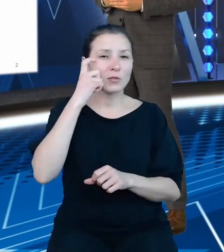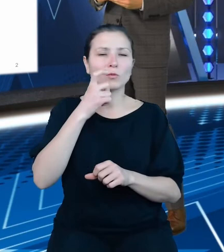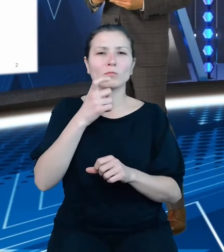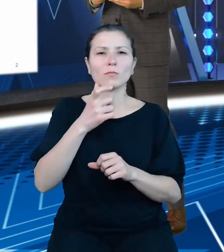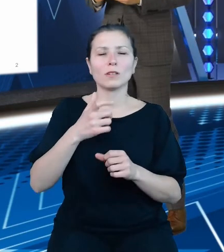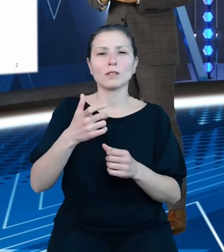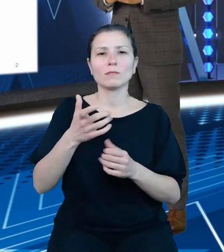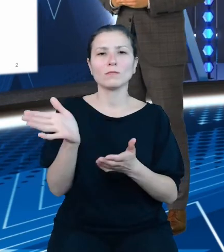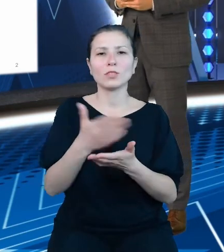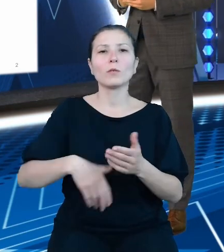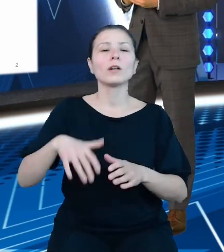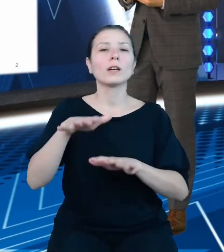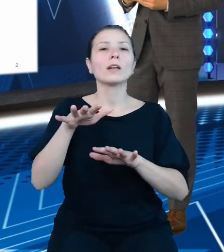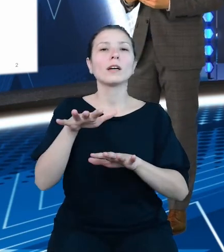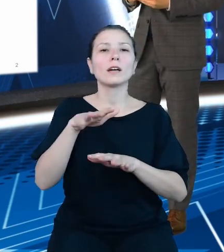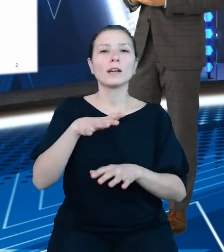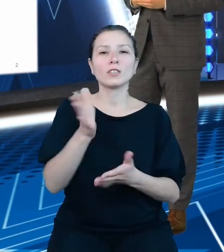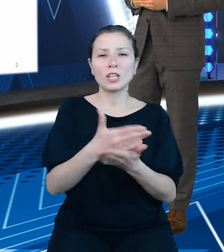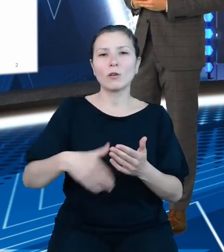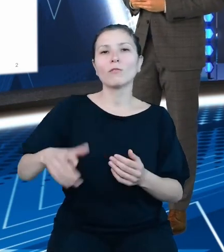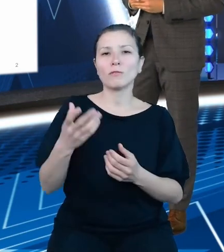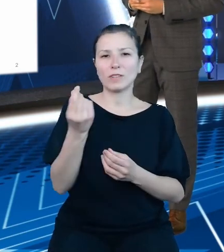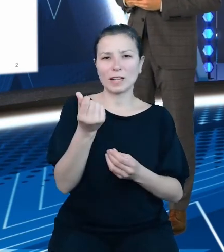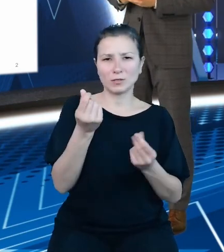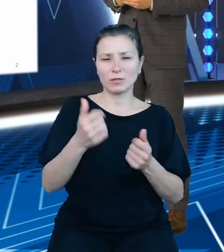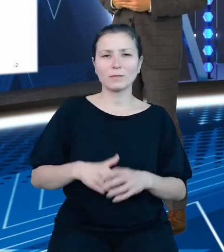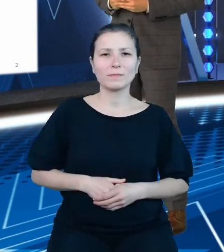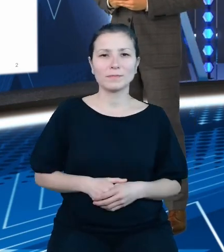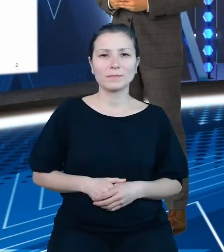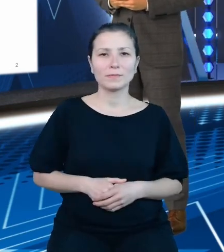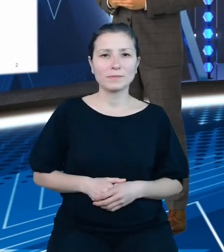Projekt ten, a w zasadzie docelowy produkt odpowiada na bardzo wielkie